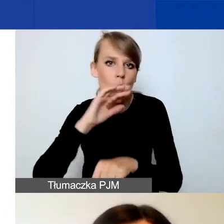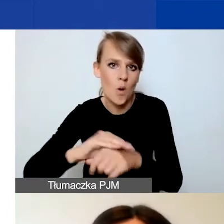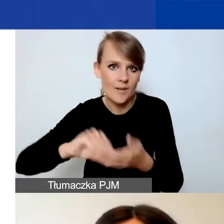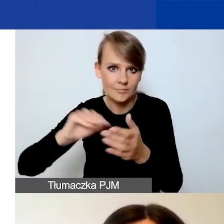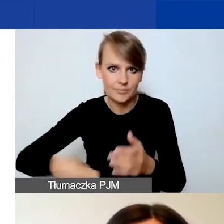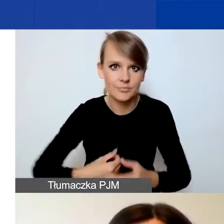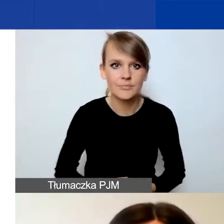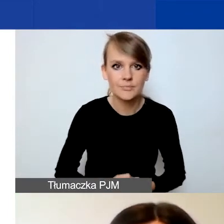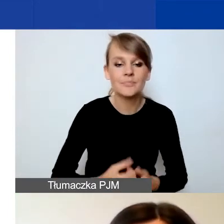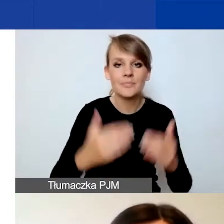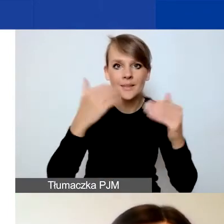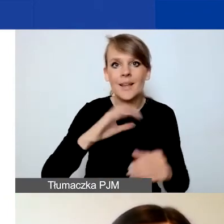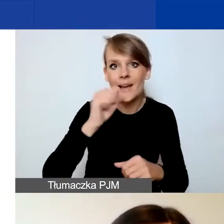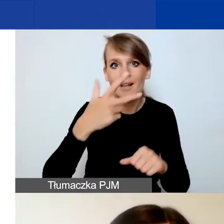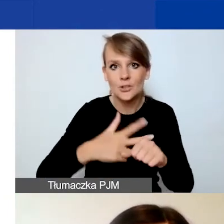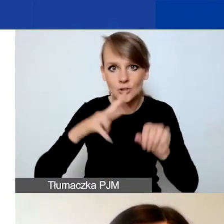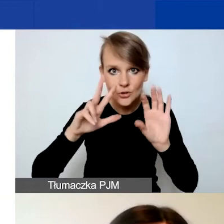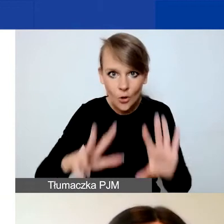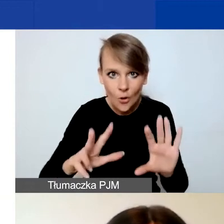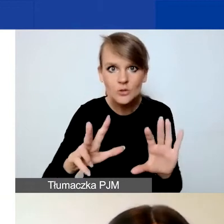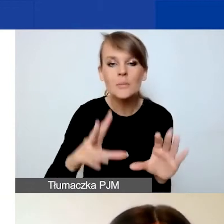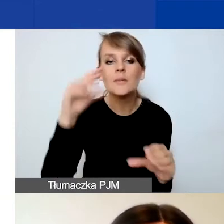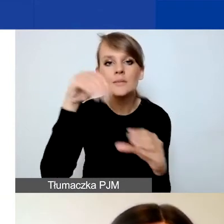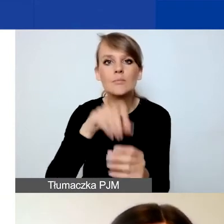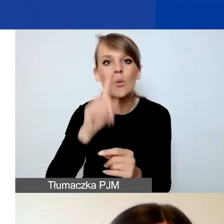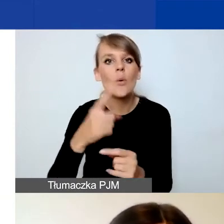W punkcie A.38 zawarta jest informacja o tym,